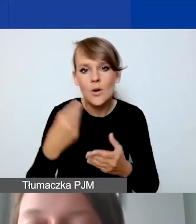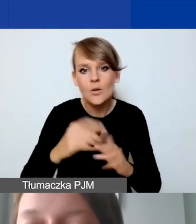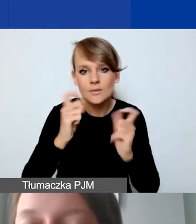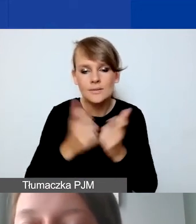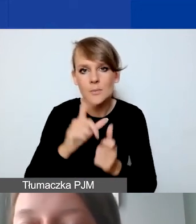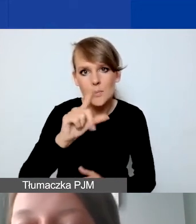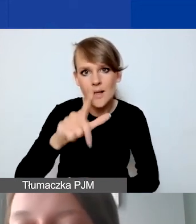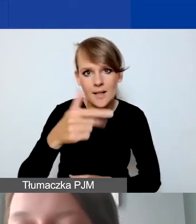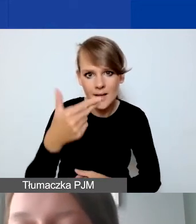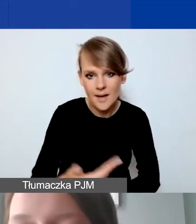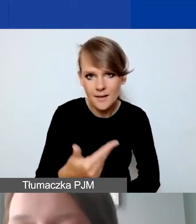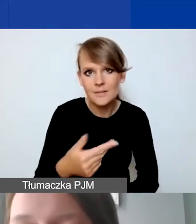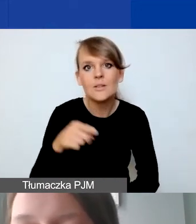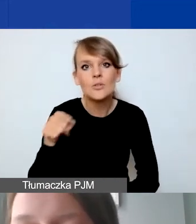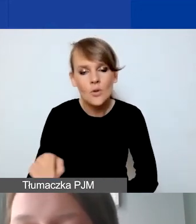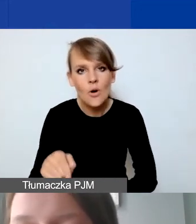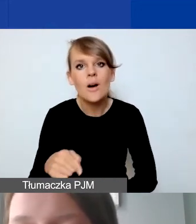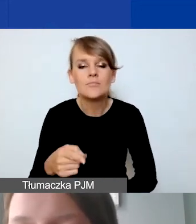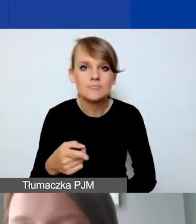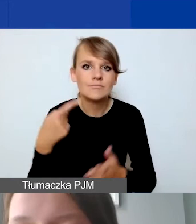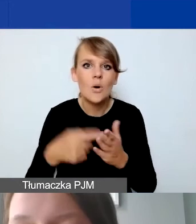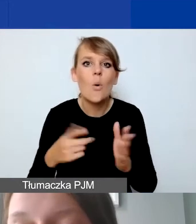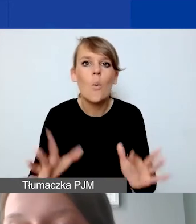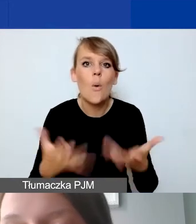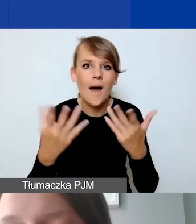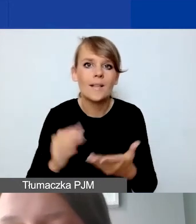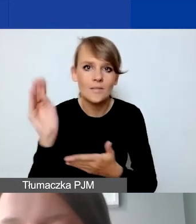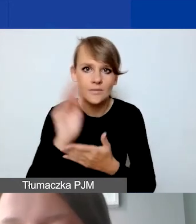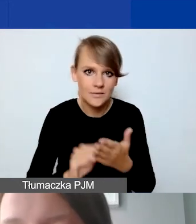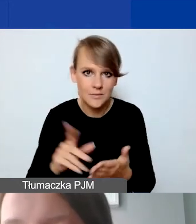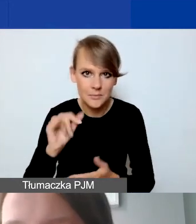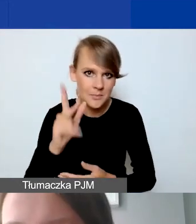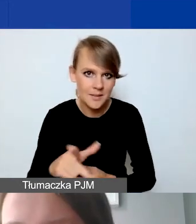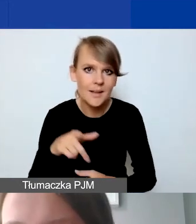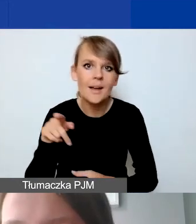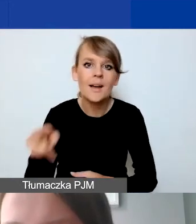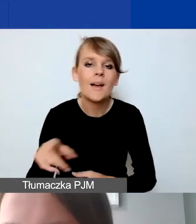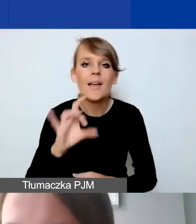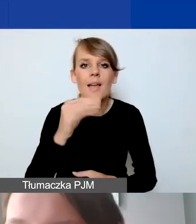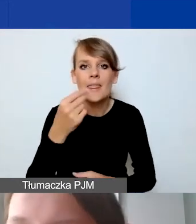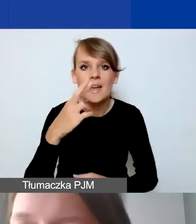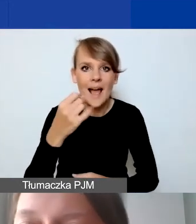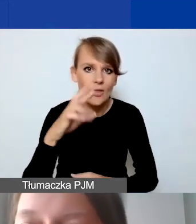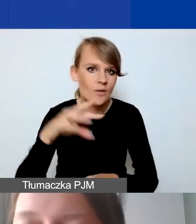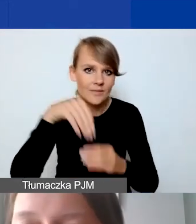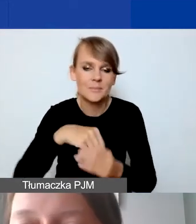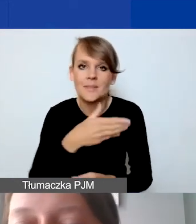ma ułatwić państwu wypełnienie tego pliku. Ona nie wystartuje w Generatorze. To nie jest błąd.